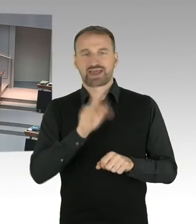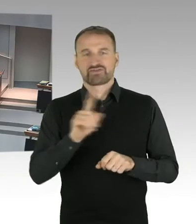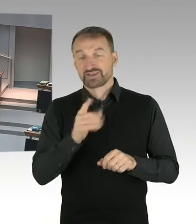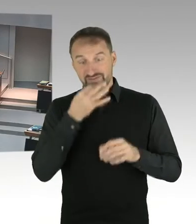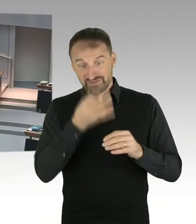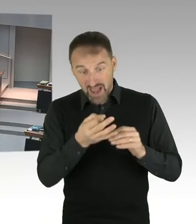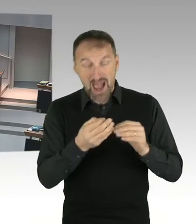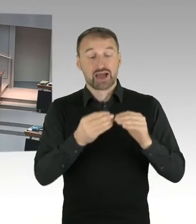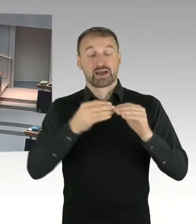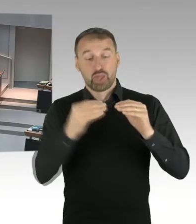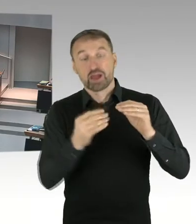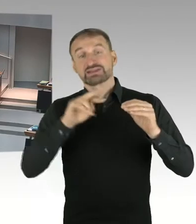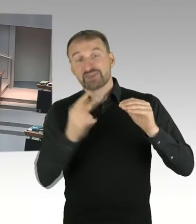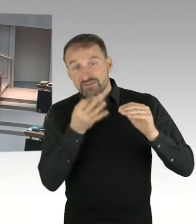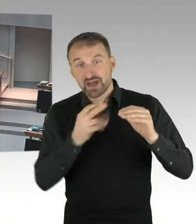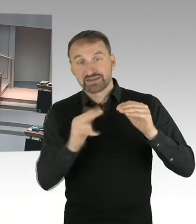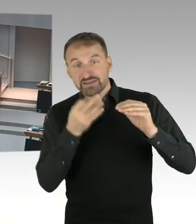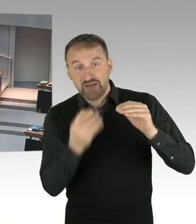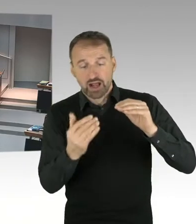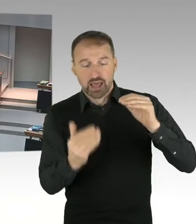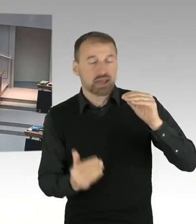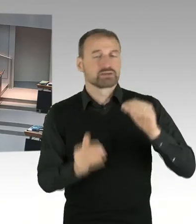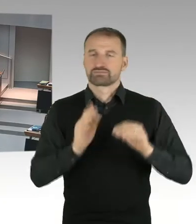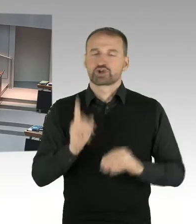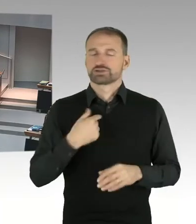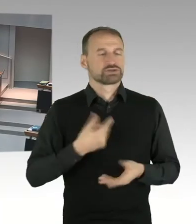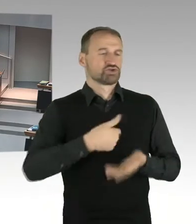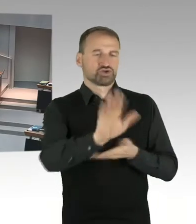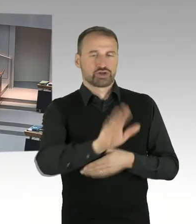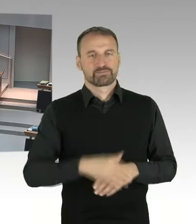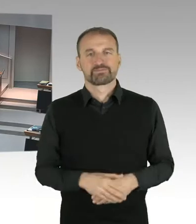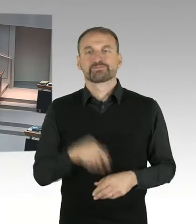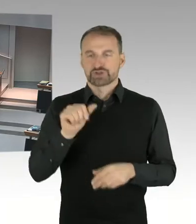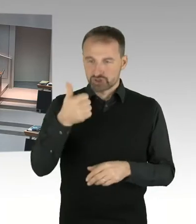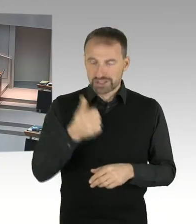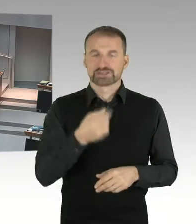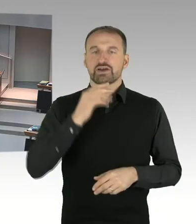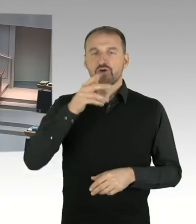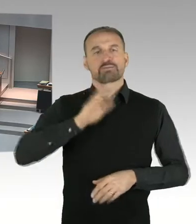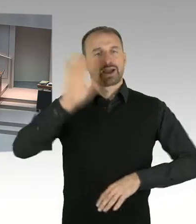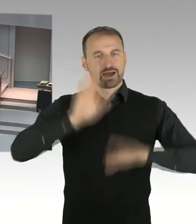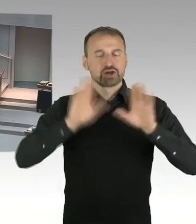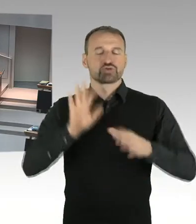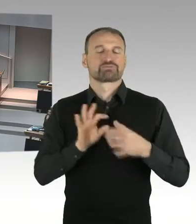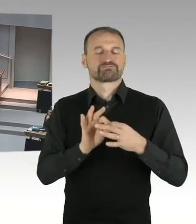mit je einer Fragestellung. Nach der Beantwortung steht mindestens eine Zusatzfrage dem anfragenden Mitglied zu, eine weitere Zusatzfrage